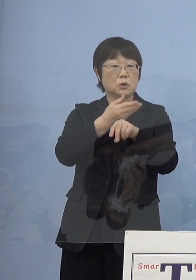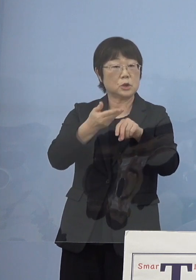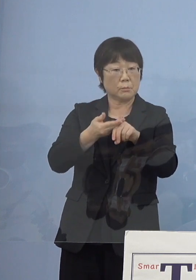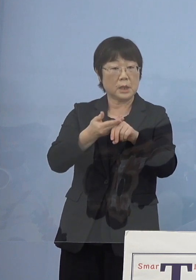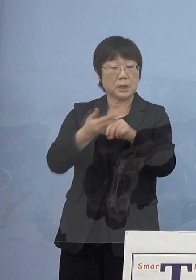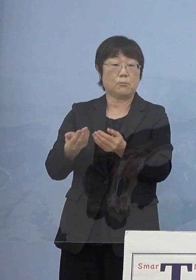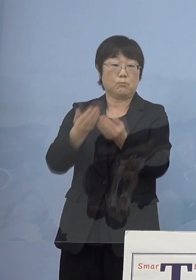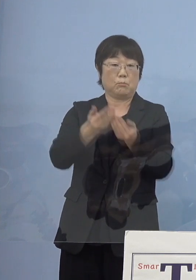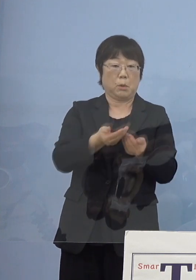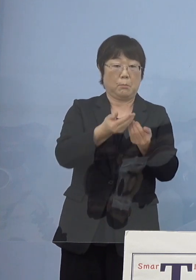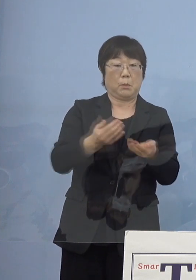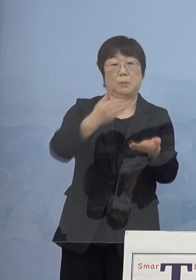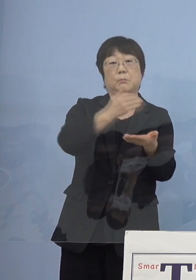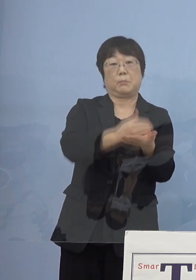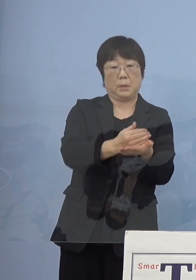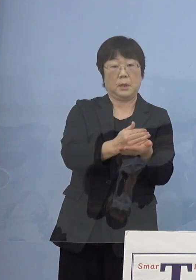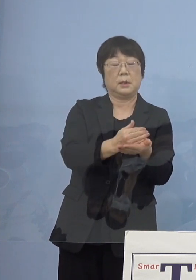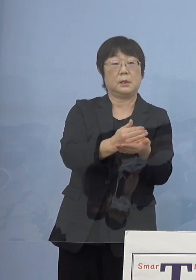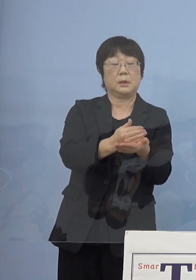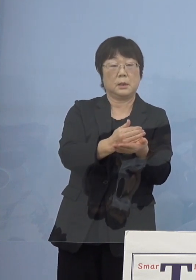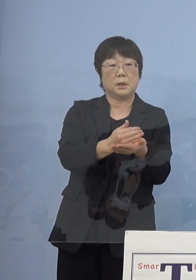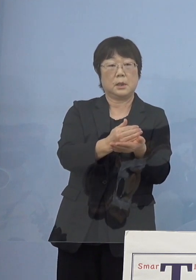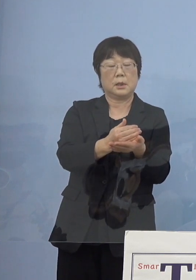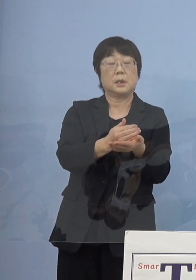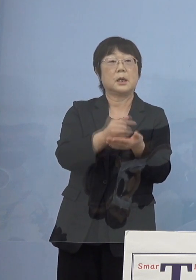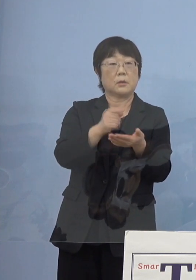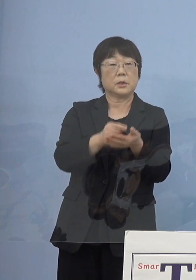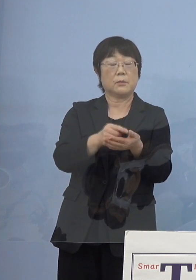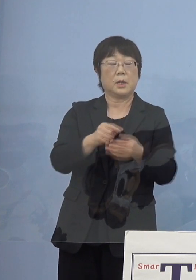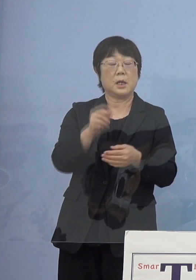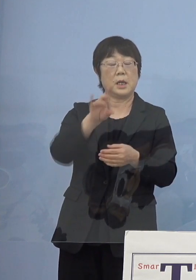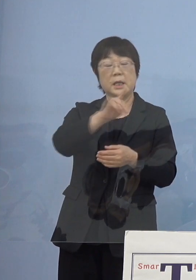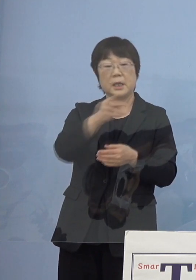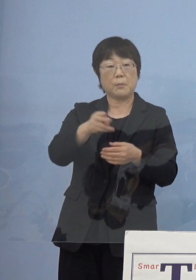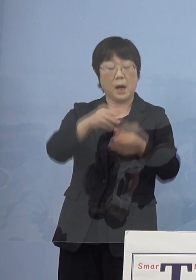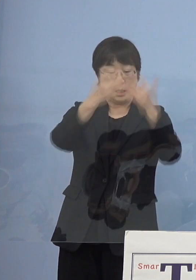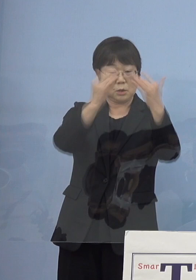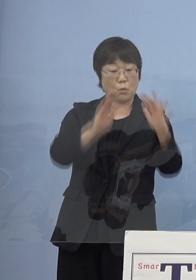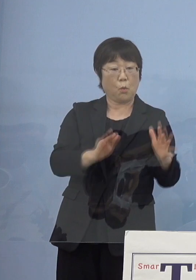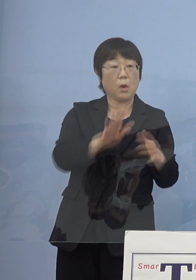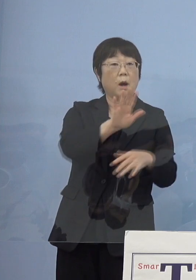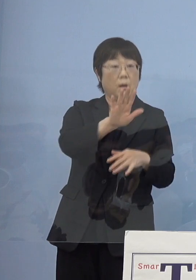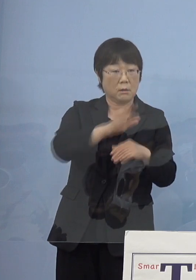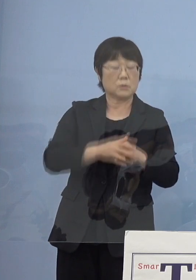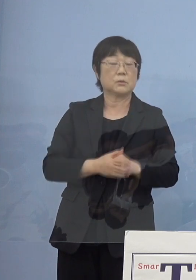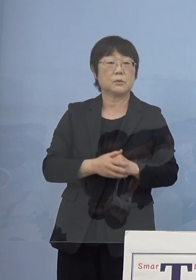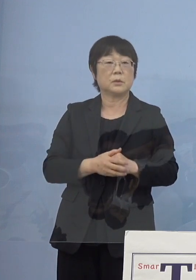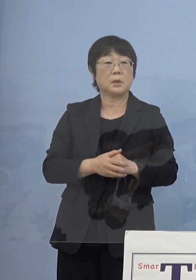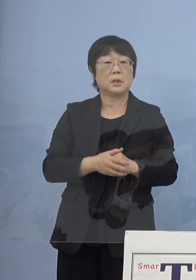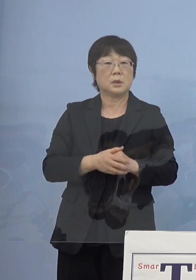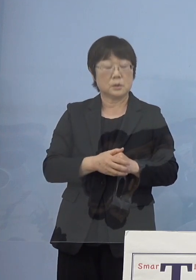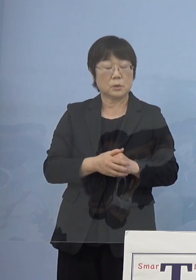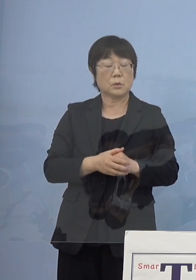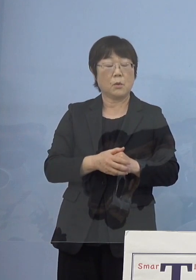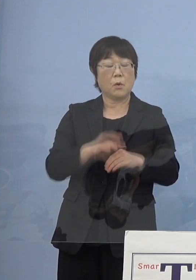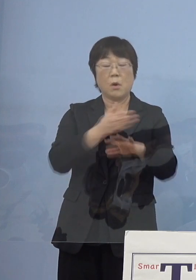ちょうどあそこに騎馬像があるんですけれどね ということでそうした史実を分かりやすく